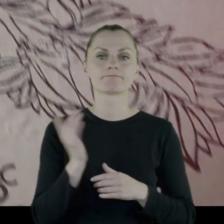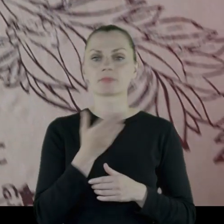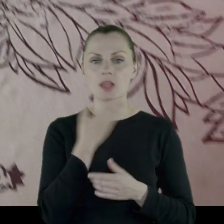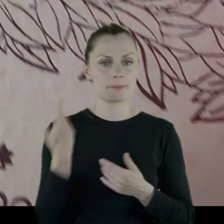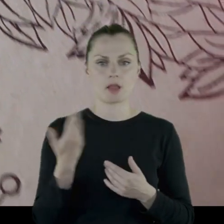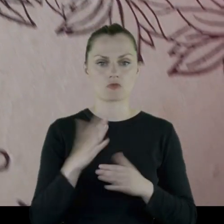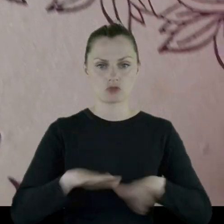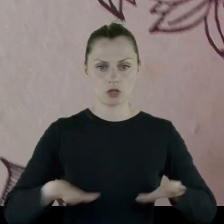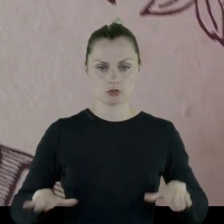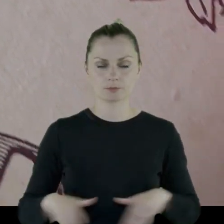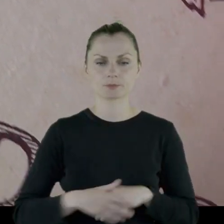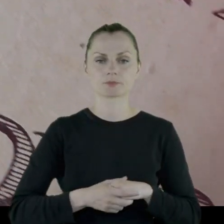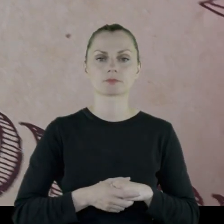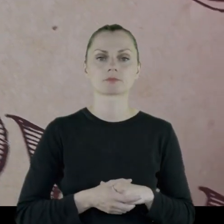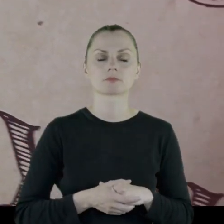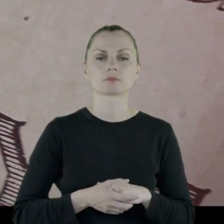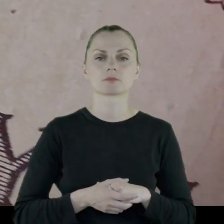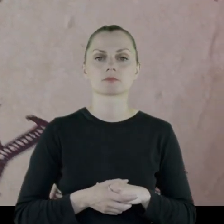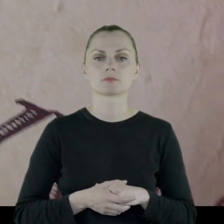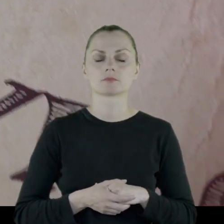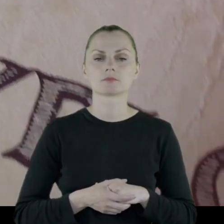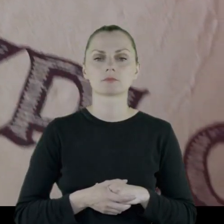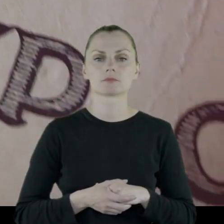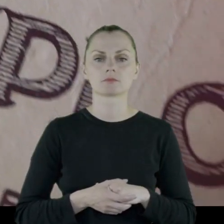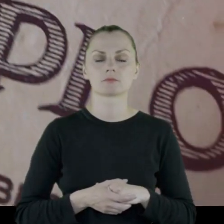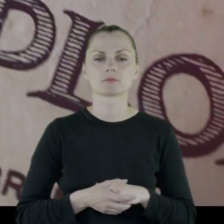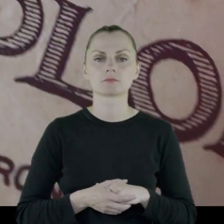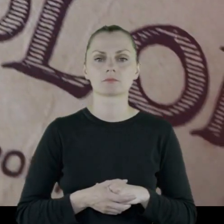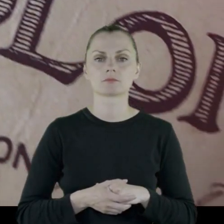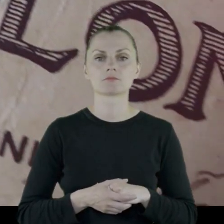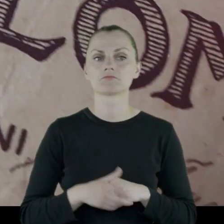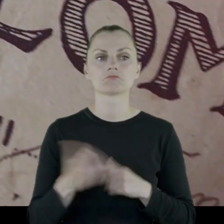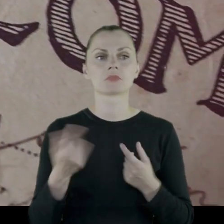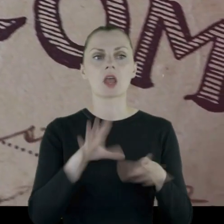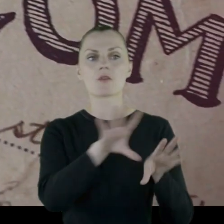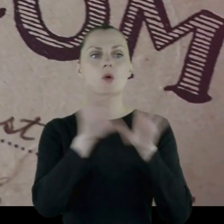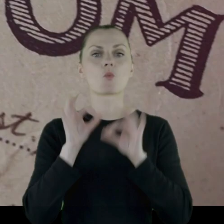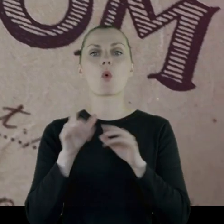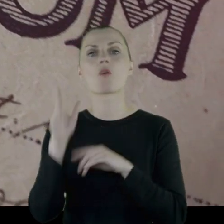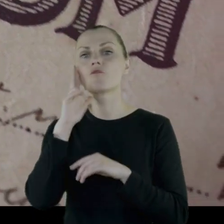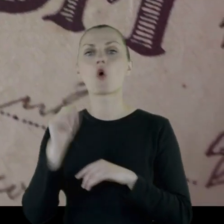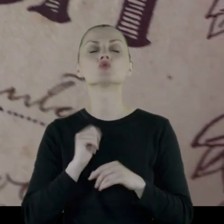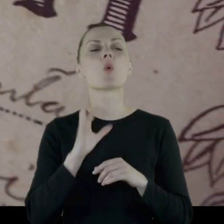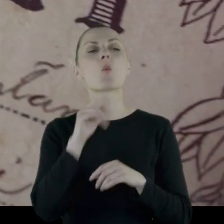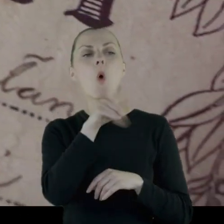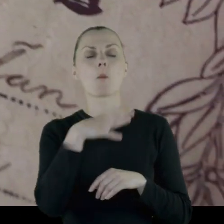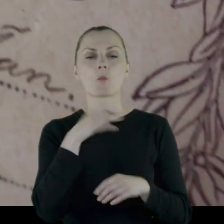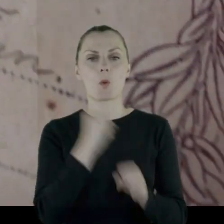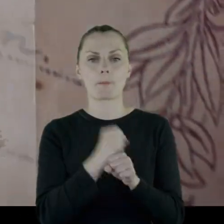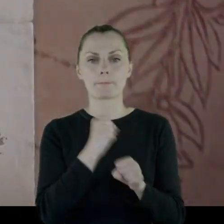Nie mieli dzieci. Nie został zmobilizowany do wojska ze względu,